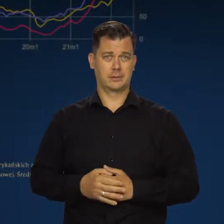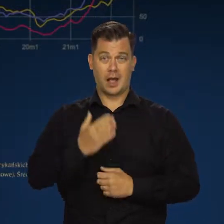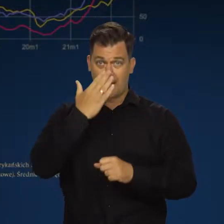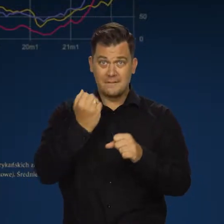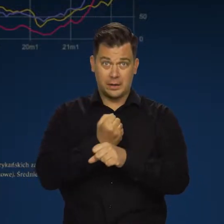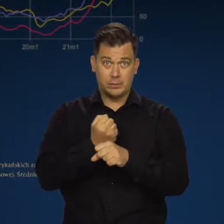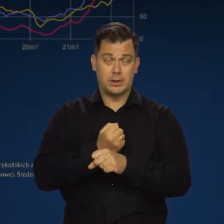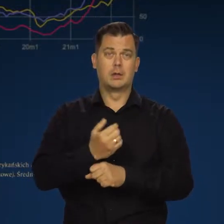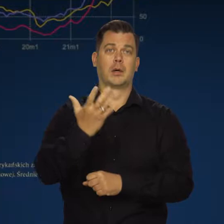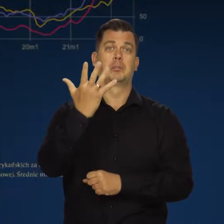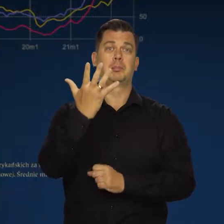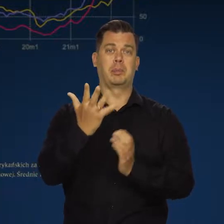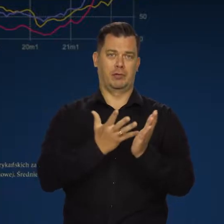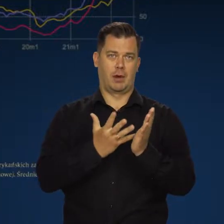Węgla pięciokrotnie wyższe.